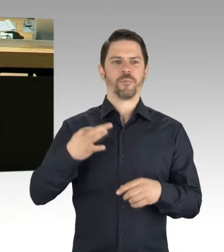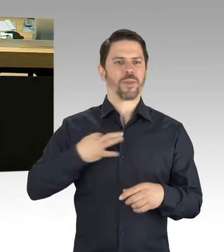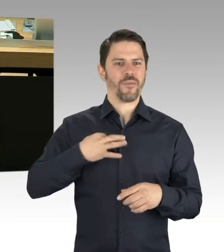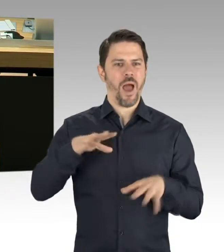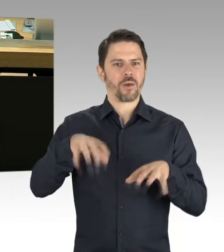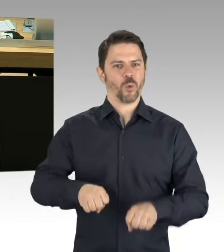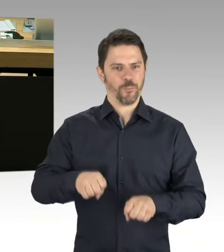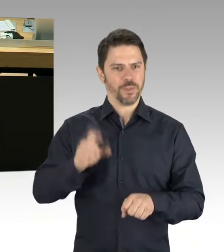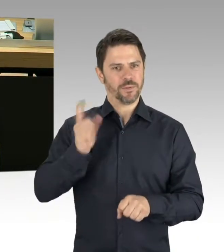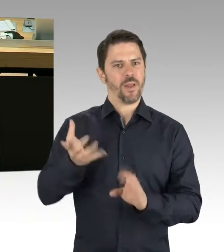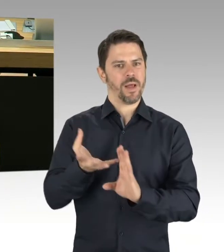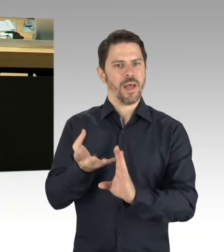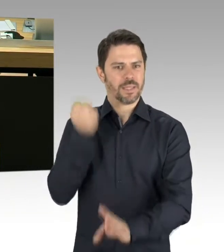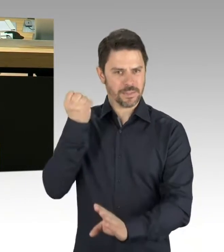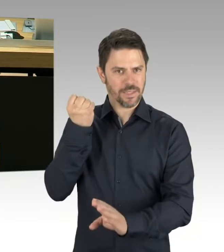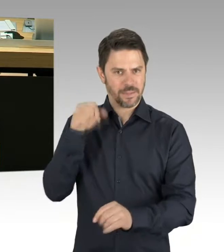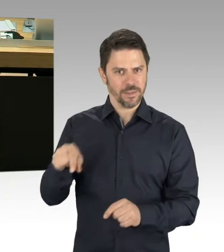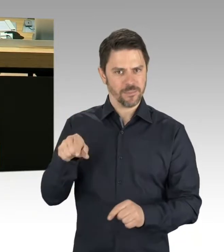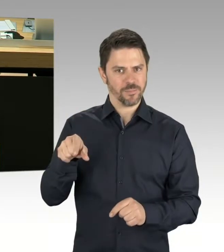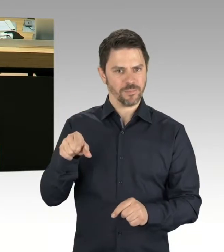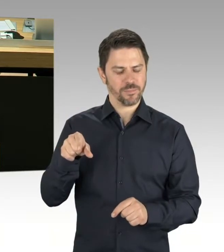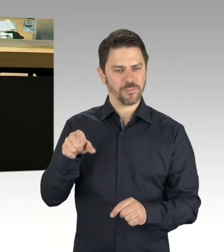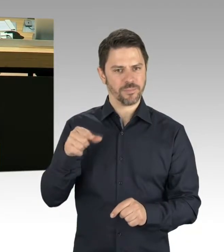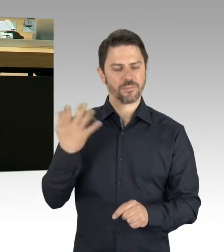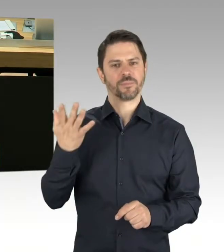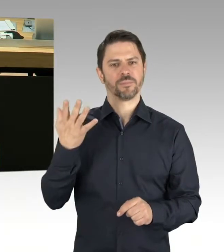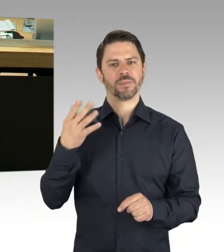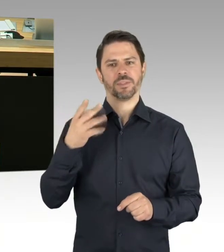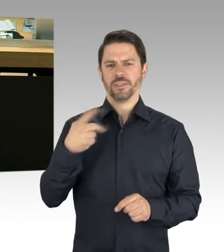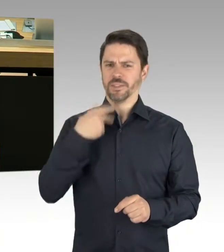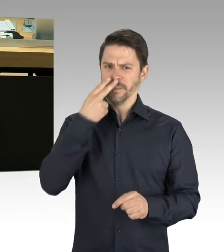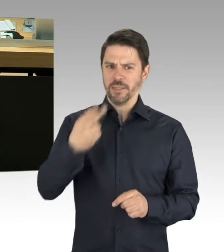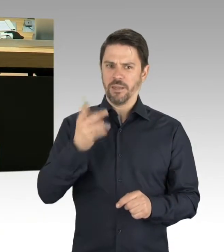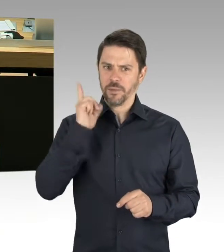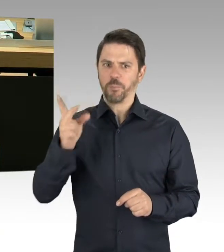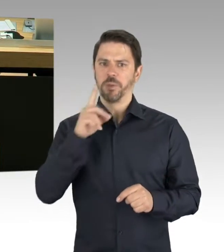Sympathiebekundungen in der Presse laut geworden, dass das ein Teil des Diskurses